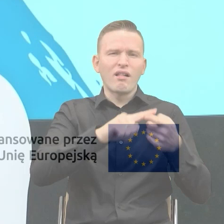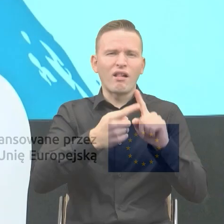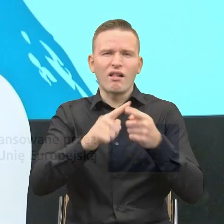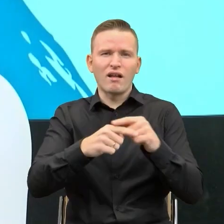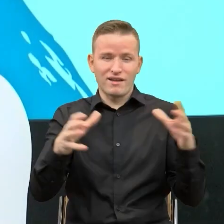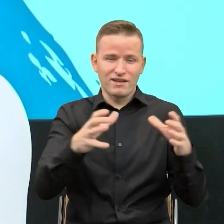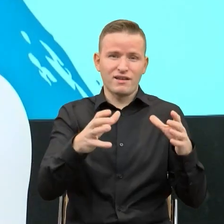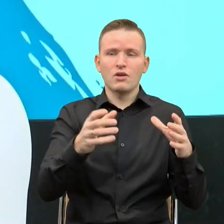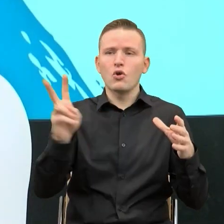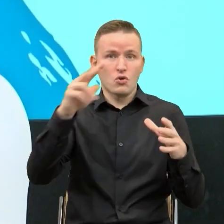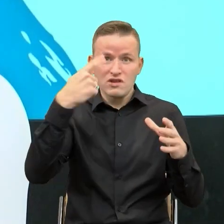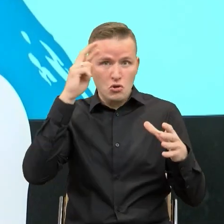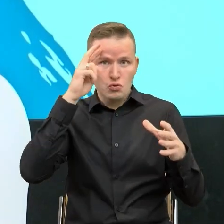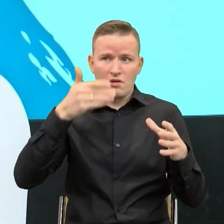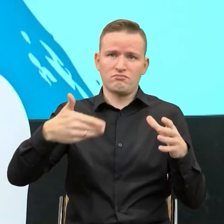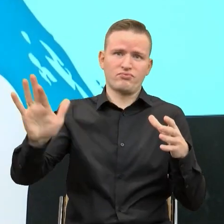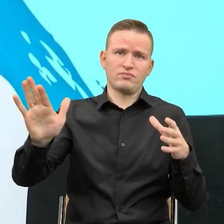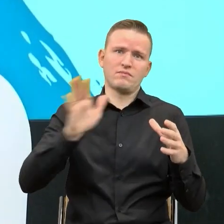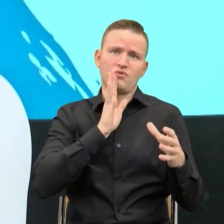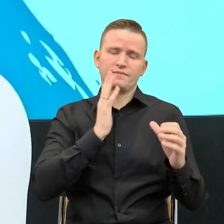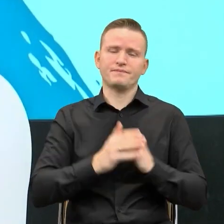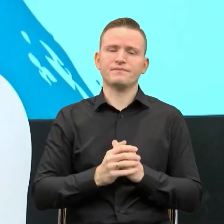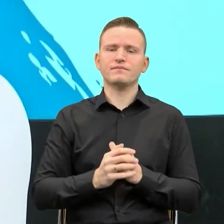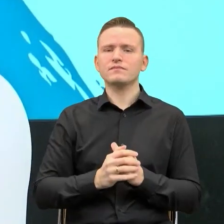O tym, że w tej wspólnocie, a przede wszystkim we wspólnocie tych, którzy piszą,